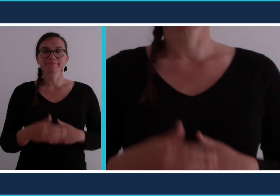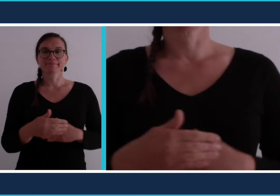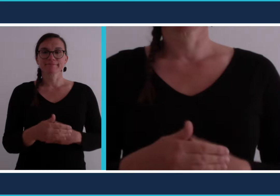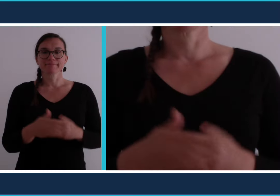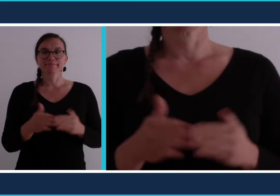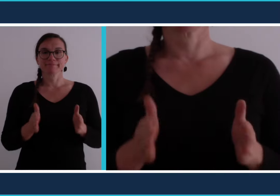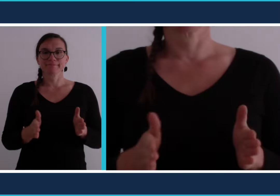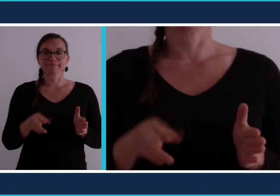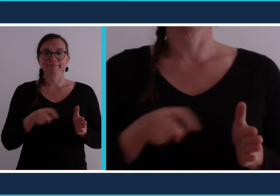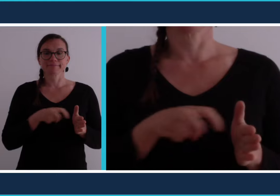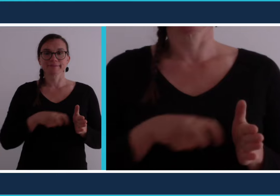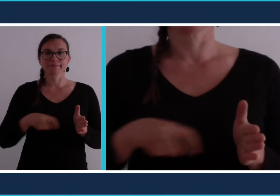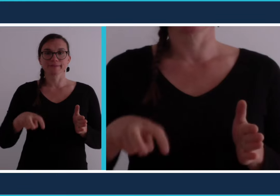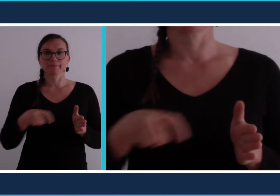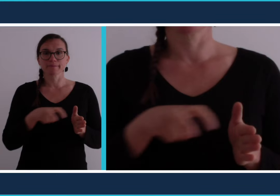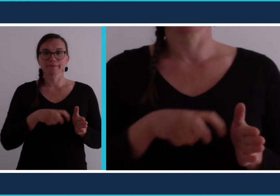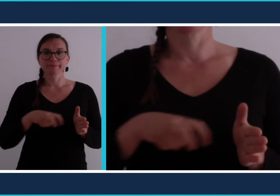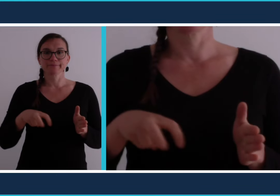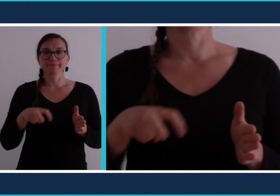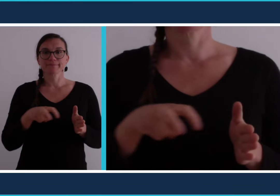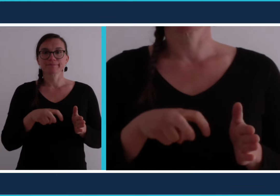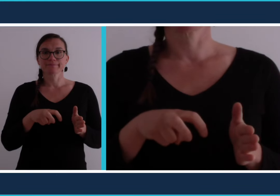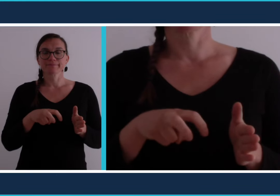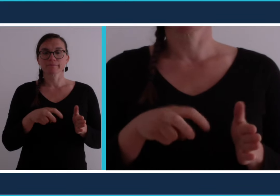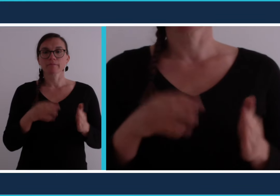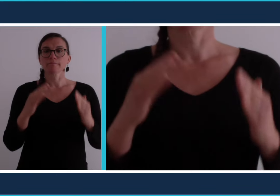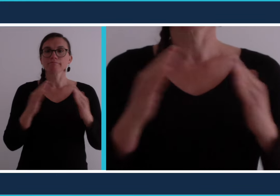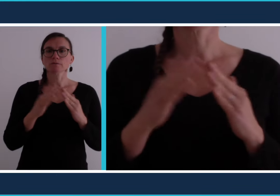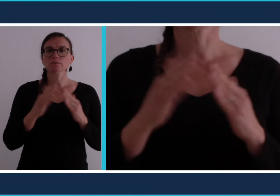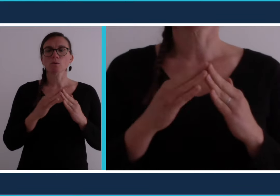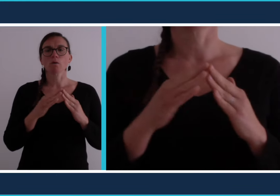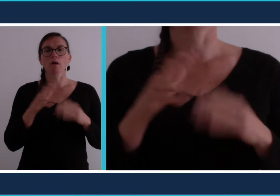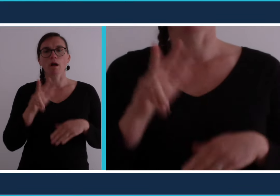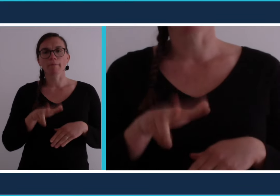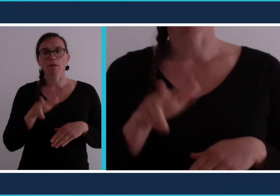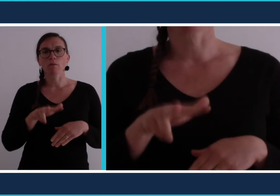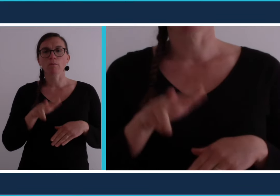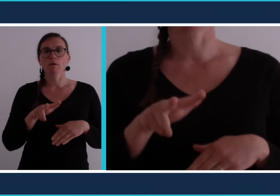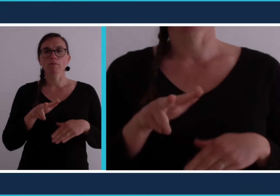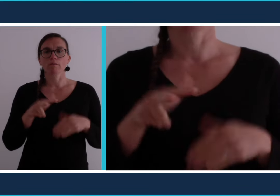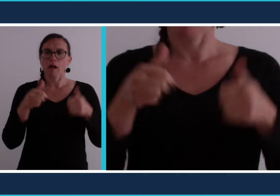[confinement] On signe le fait de rester dans sa maison